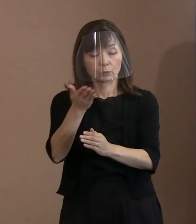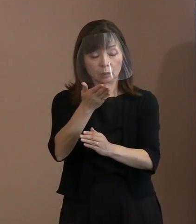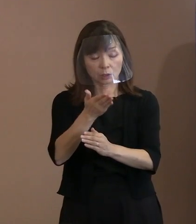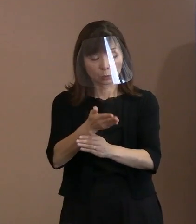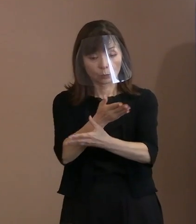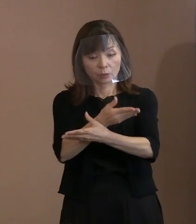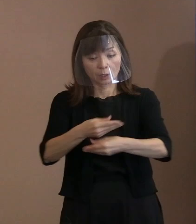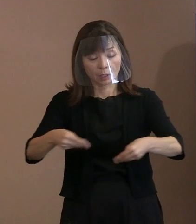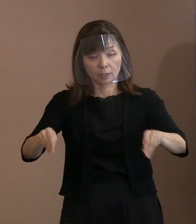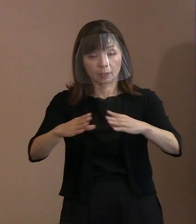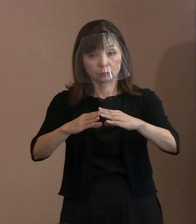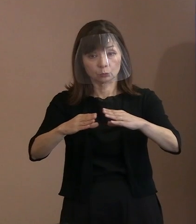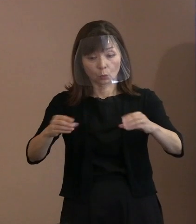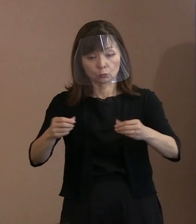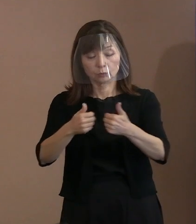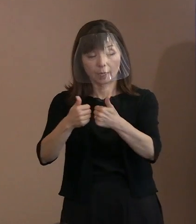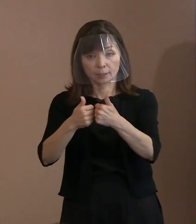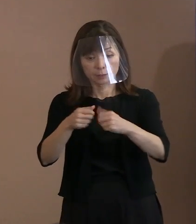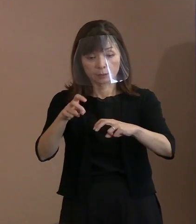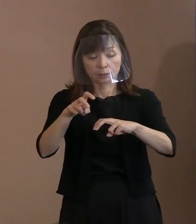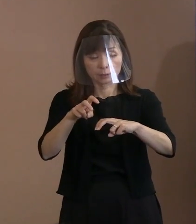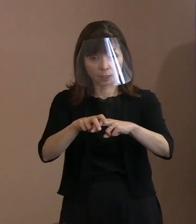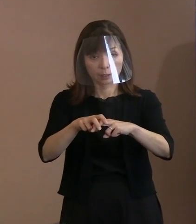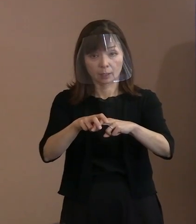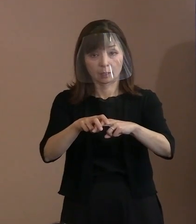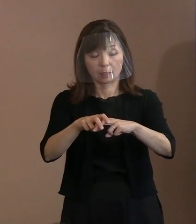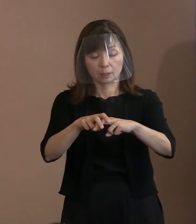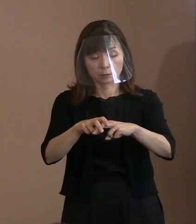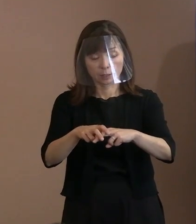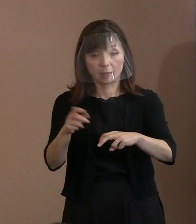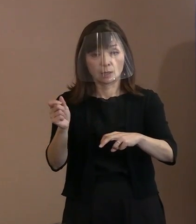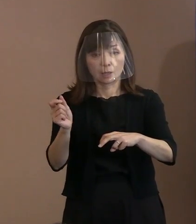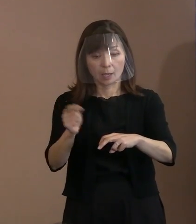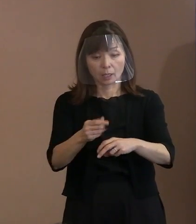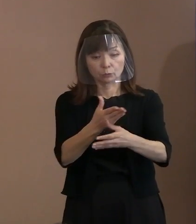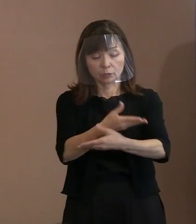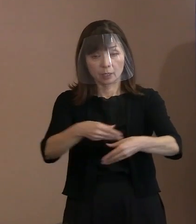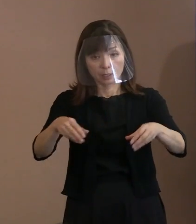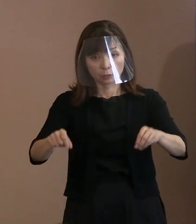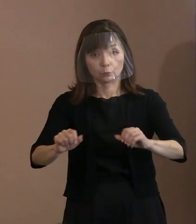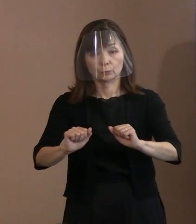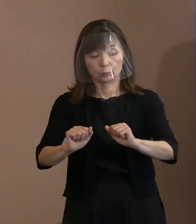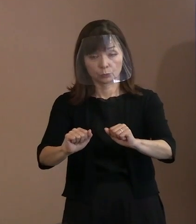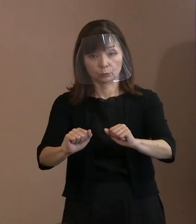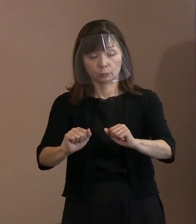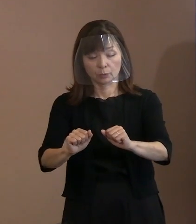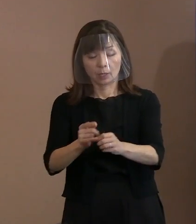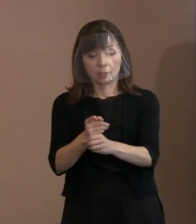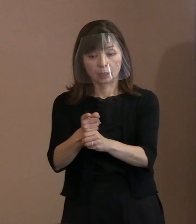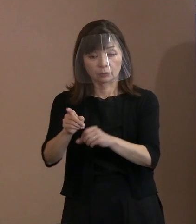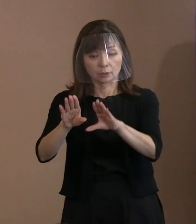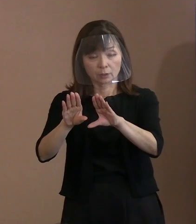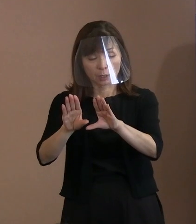一刻も早く締約国となって核兵器廃絶に 向けた動きを後押しすること､